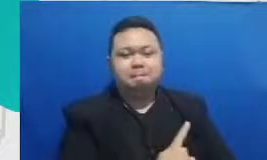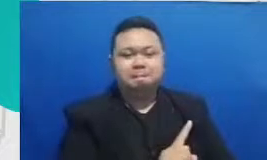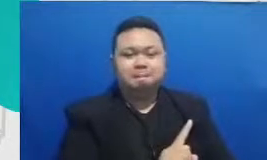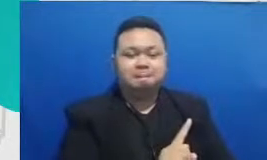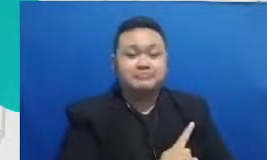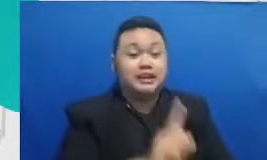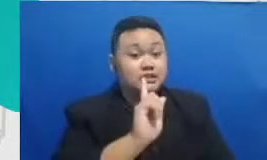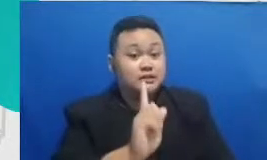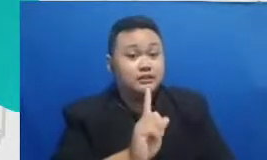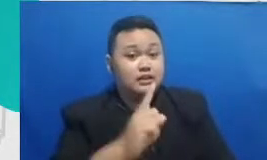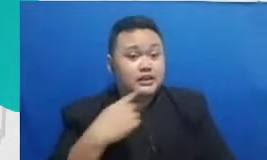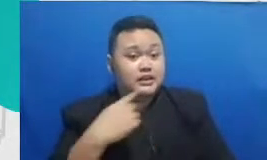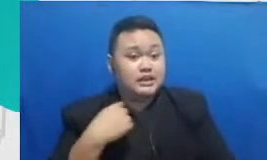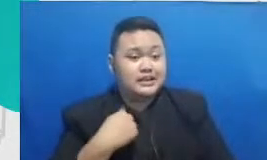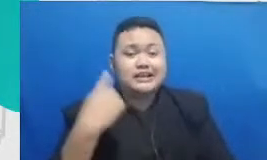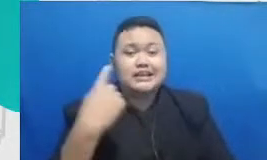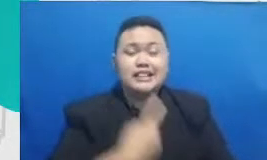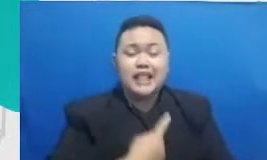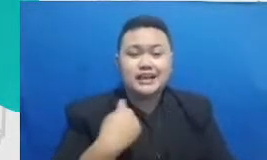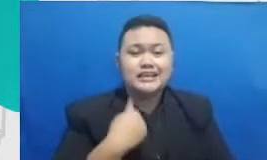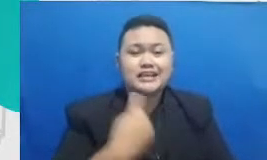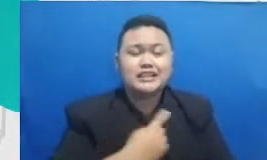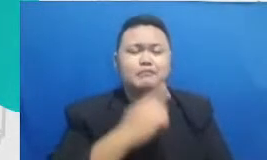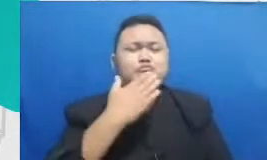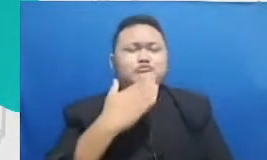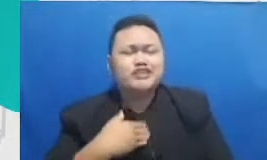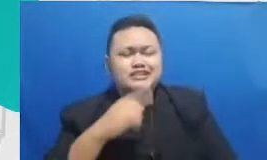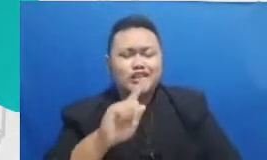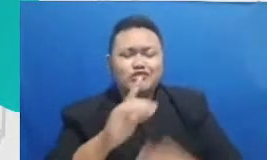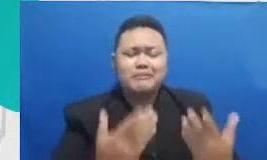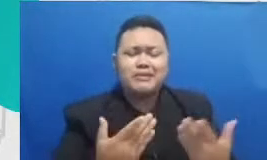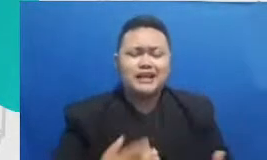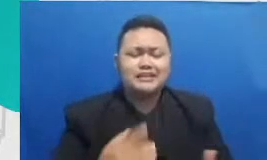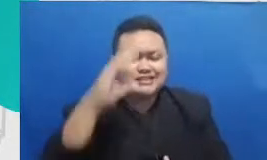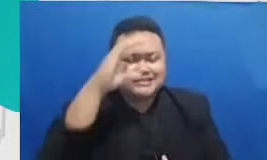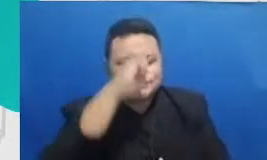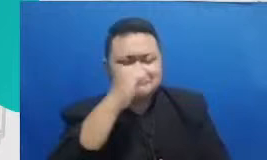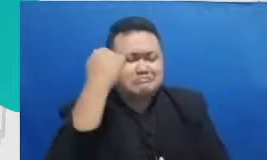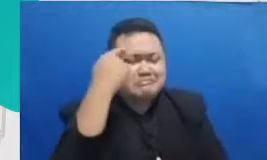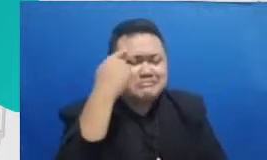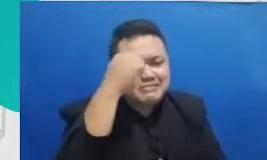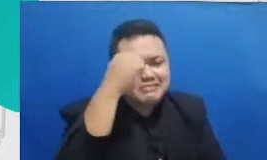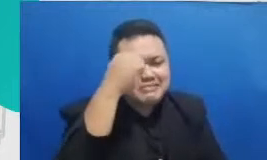udah jago satu aplikasi sekarang detik berikutnya akan tercipta teknologi yang baru atau aplikasi